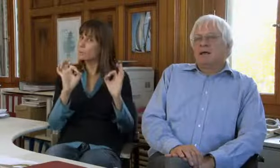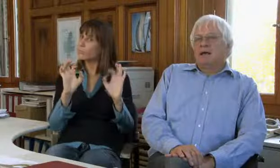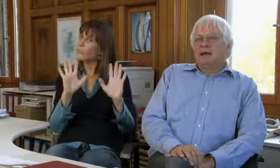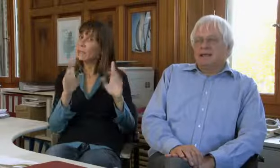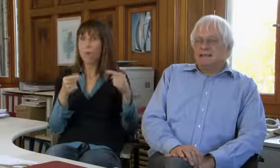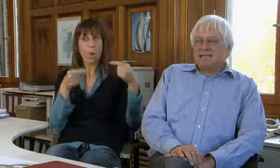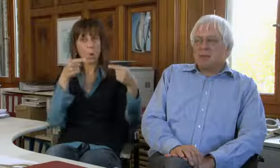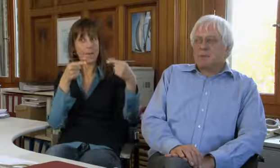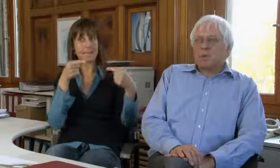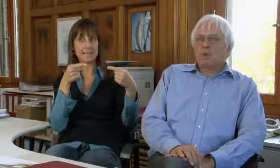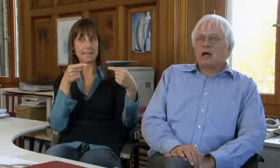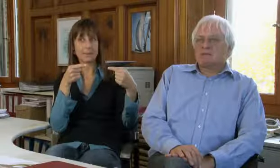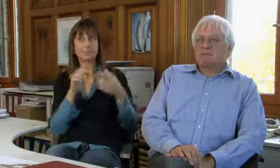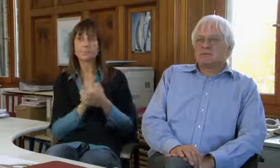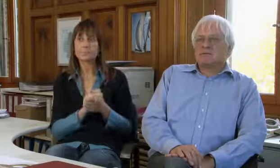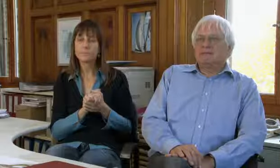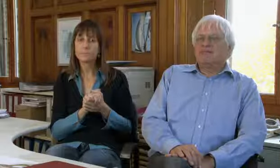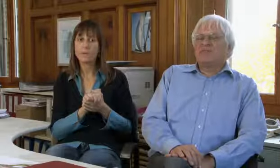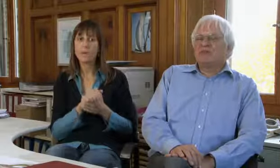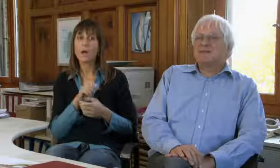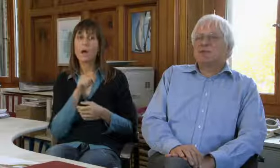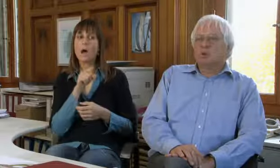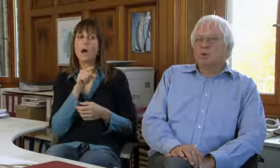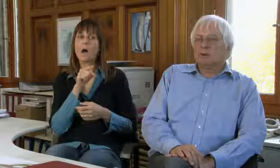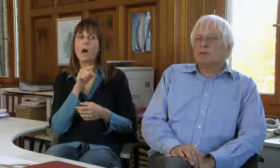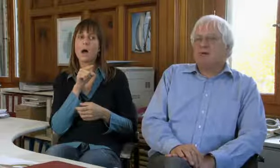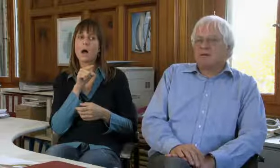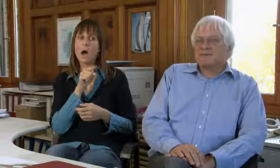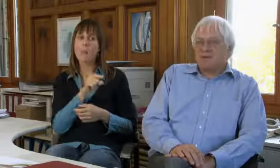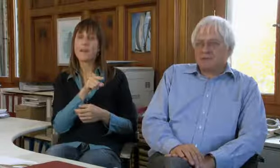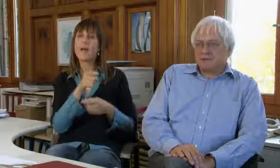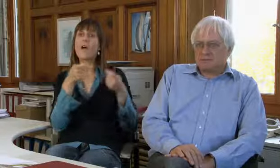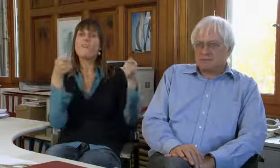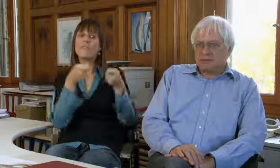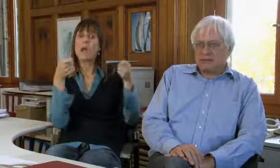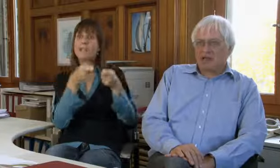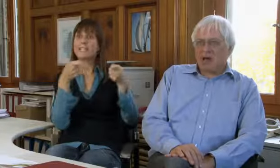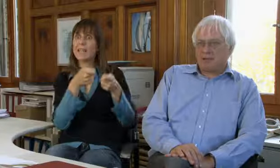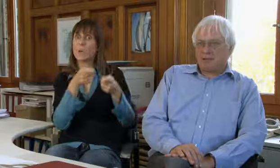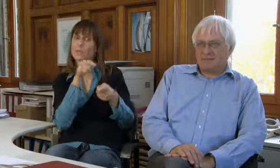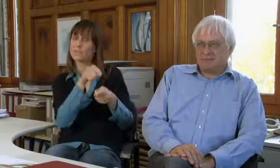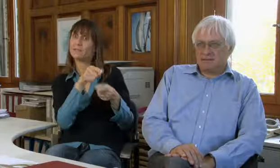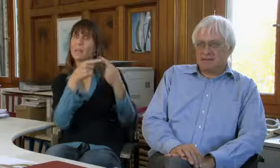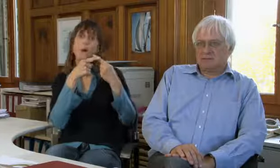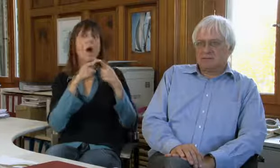ist eine Konkurrenz, eine Art Konkurrenz. Es ist aber so, dass die Finanzierung dort